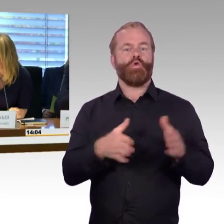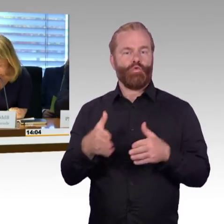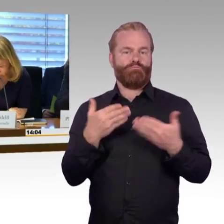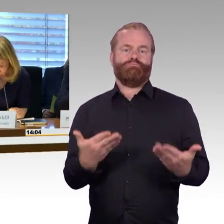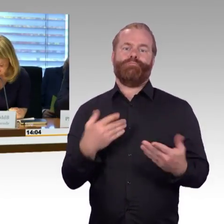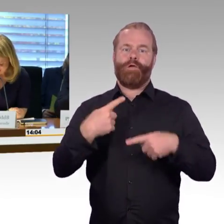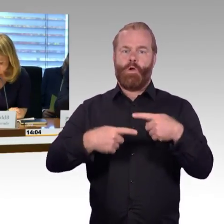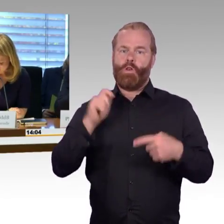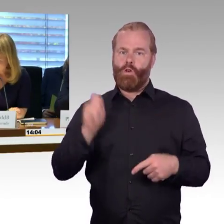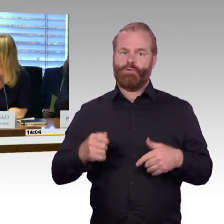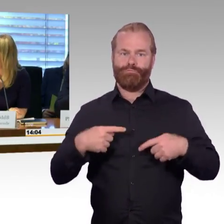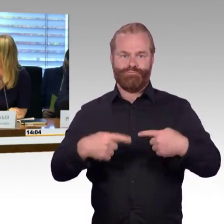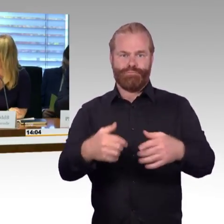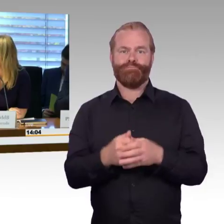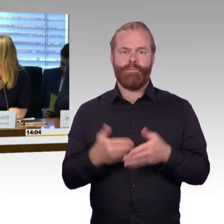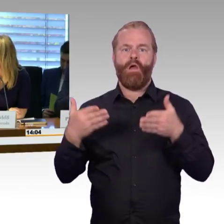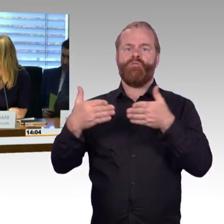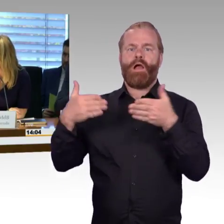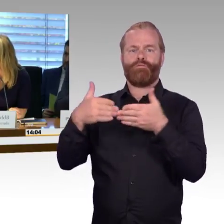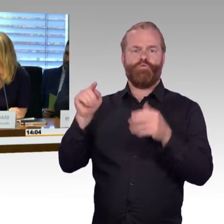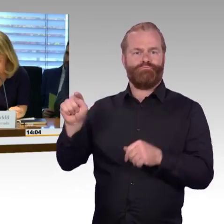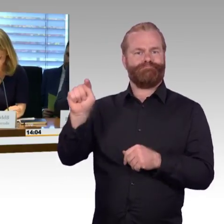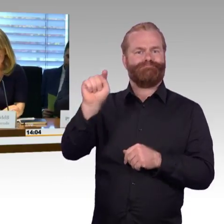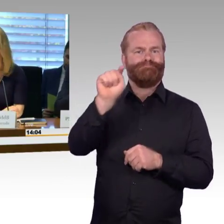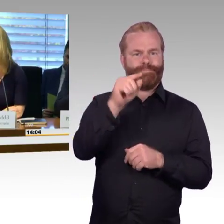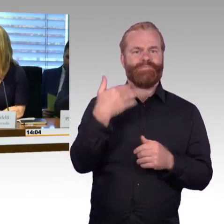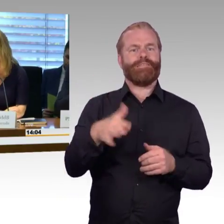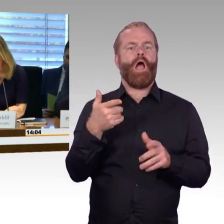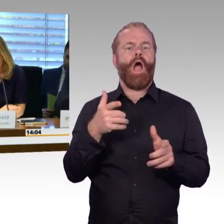dass der Kollege Martin Burkhard gestern Geburtstag hatte, herzlichen Glückwunsch.